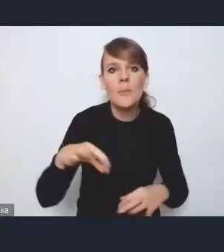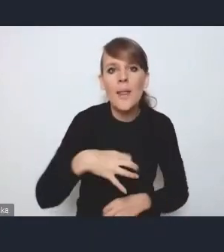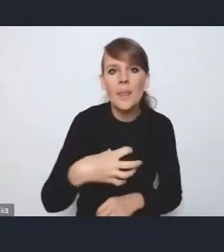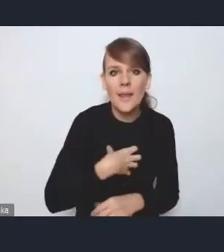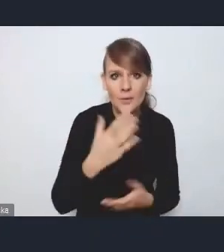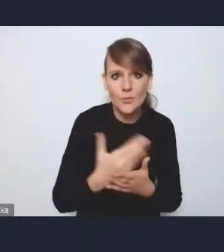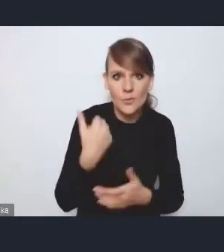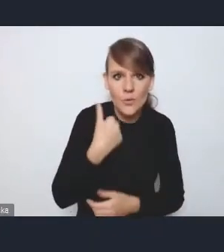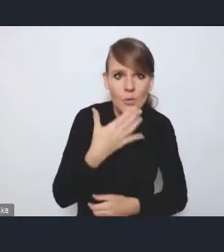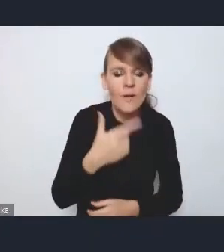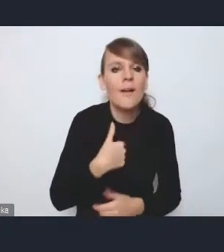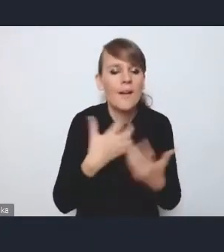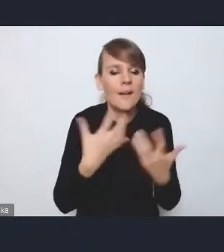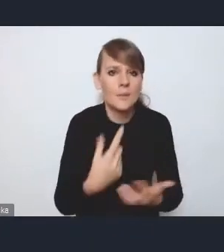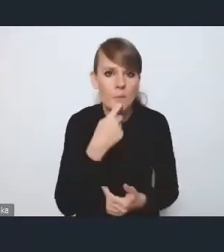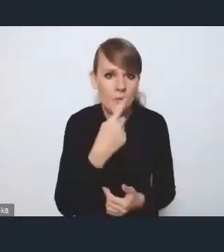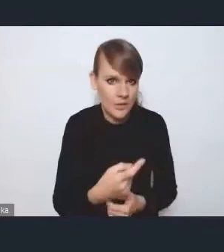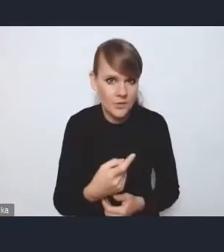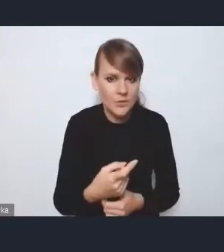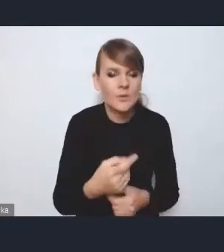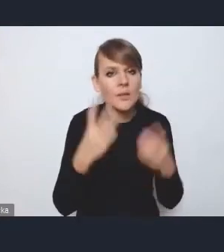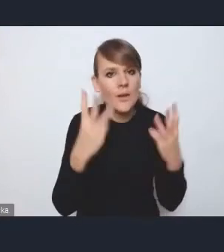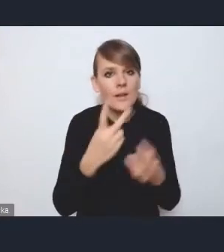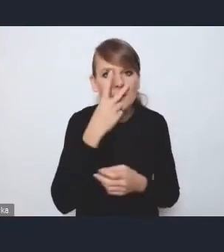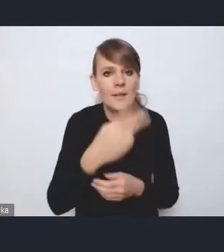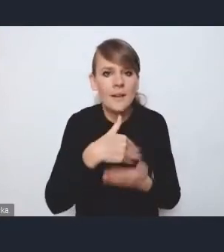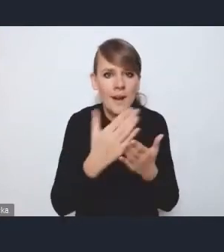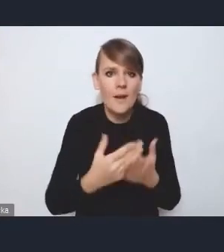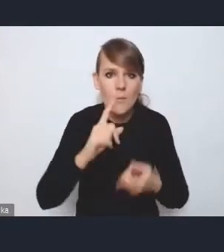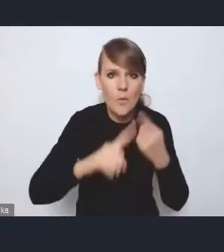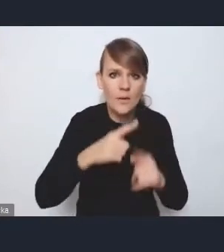ja chciałam też podkreślić, że abyśmy patrzyli też na Krajową Politykę Miejską przez pryzmat tego,